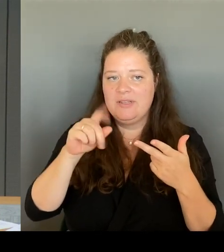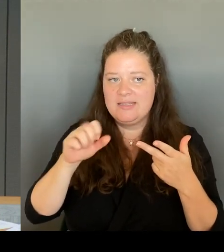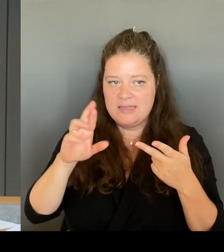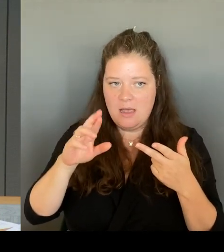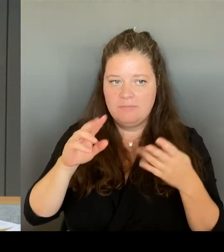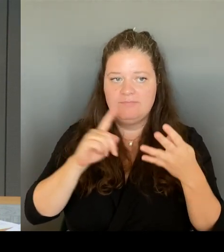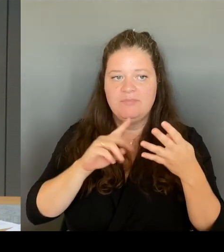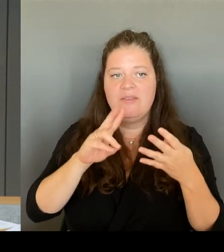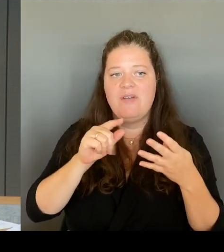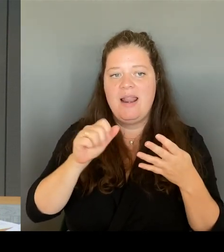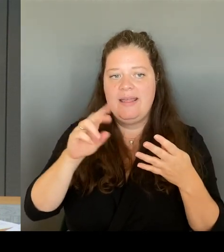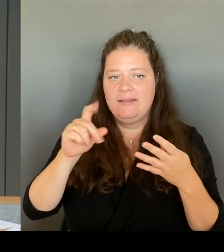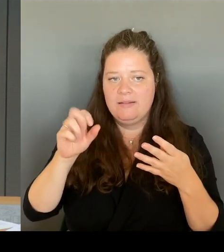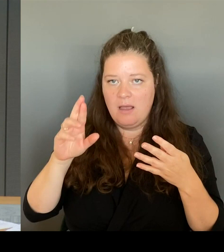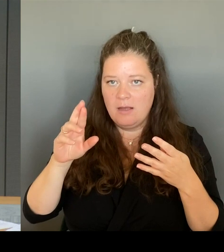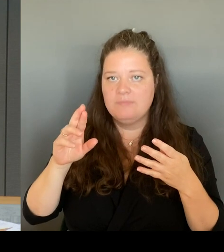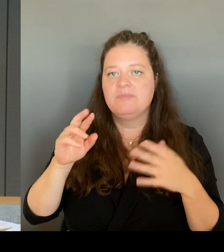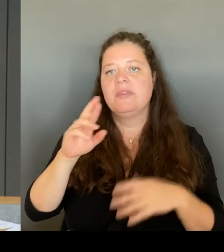Ubbelohde und Herrn Hausstein